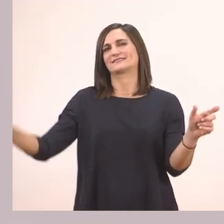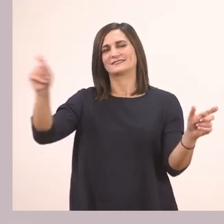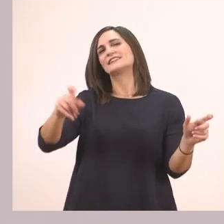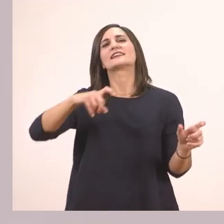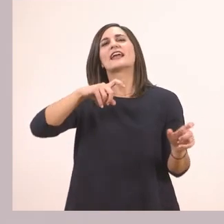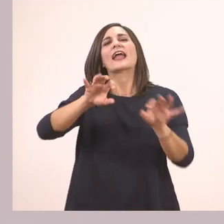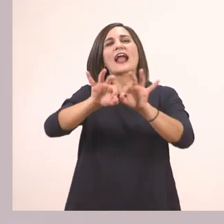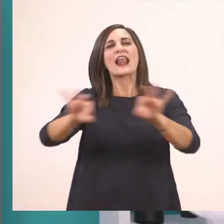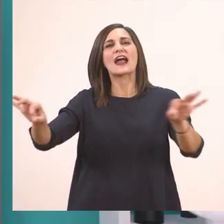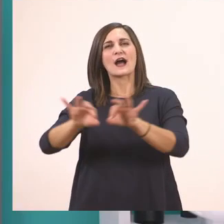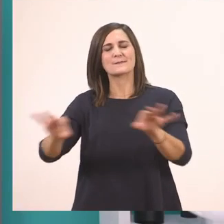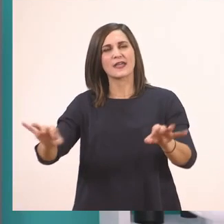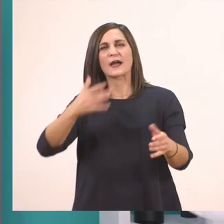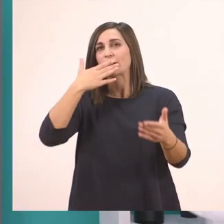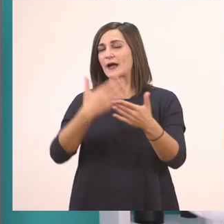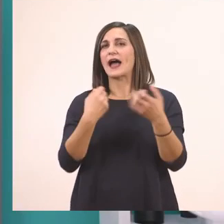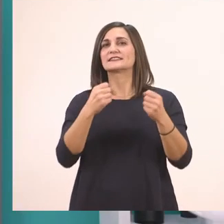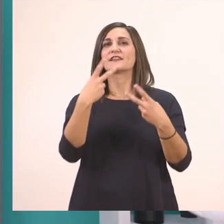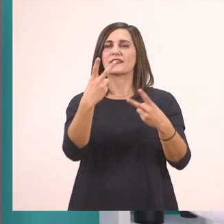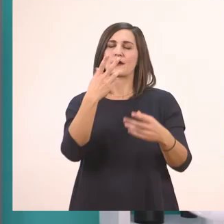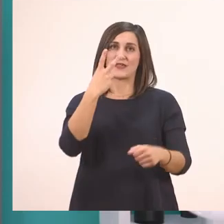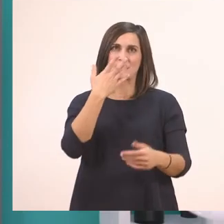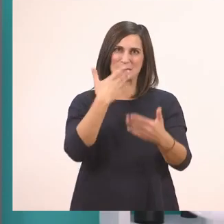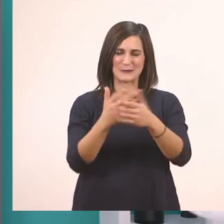Την τελειώσαμε και την άσκηση 2. Στην άσκηση 3.